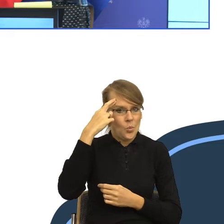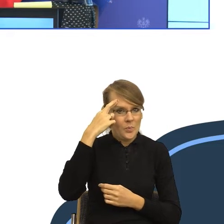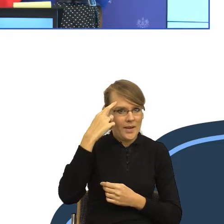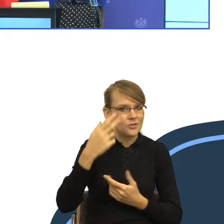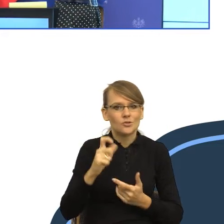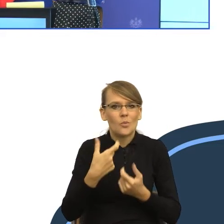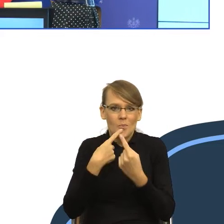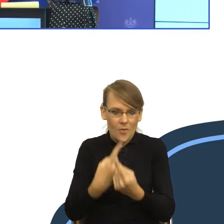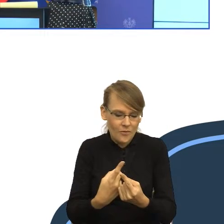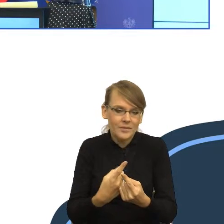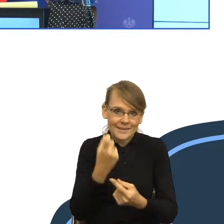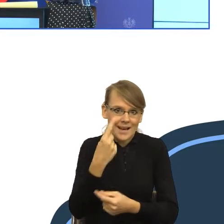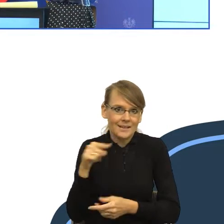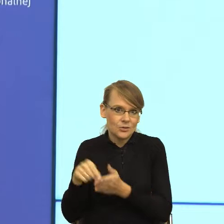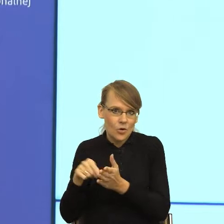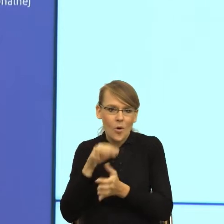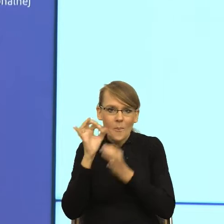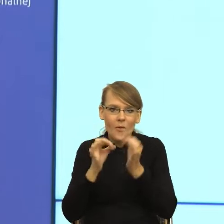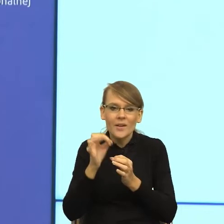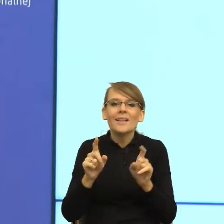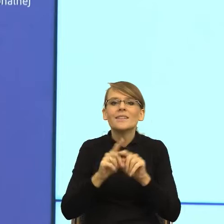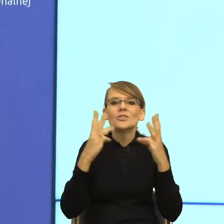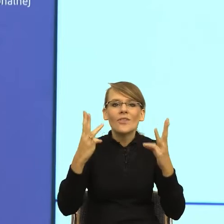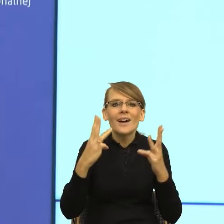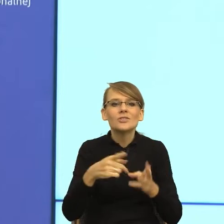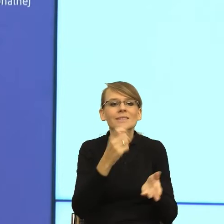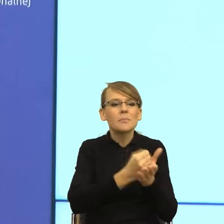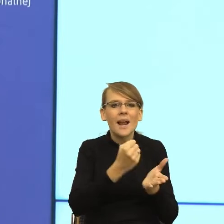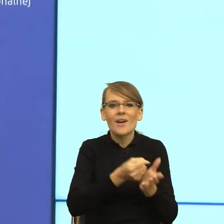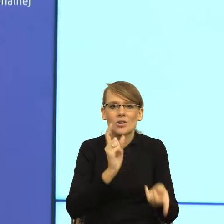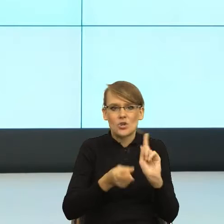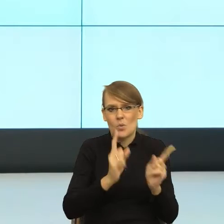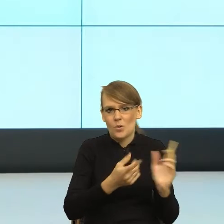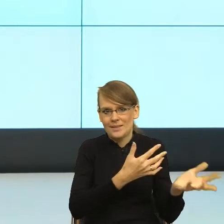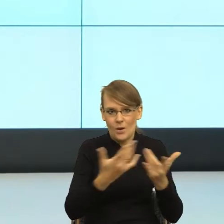sprawę jak najszybciej załatwić. I to są bardzo piękne postulaty.